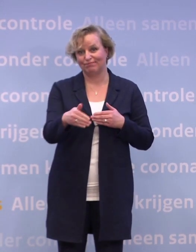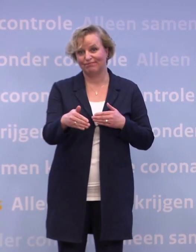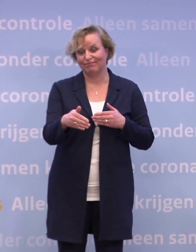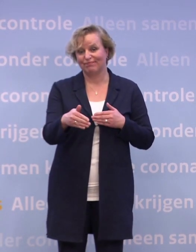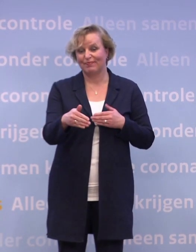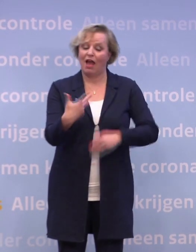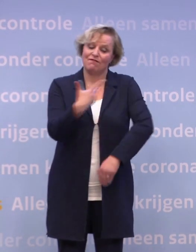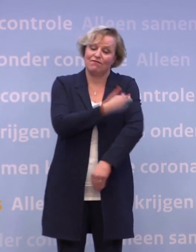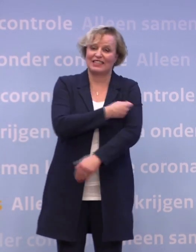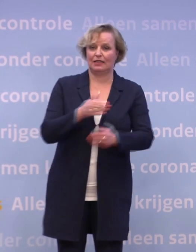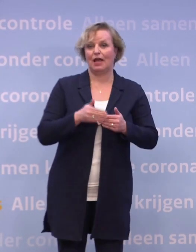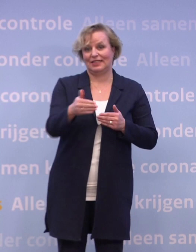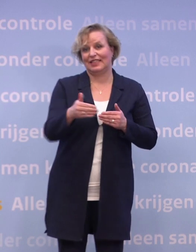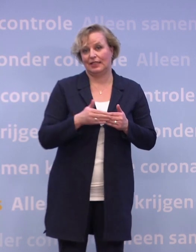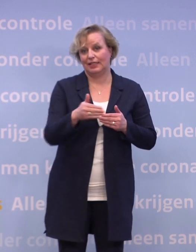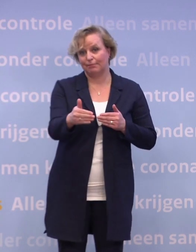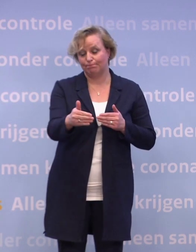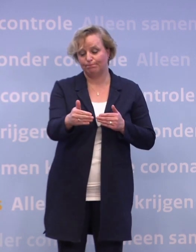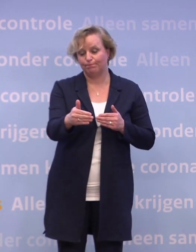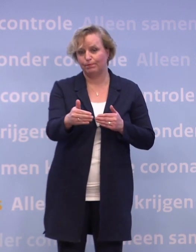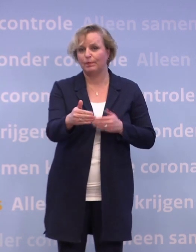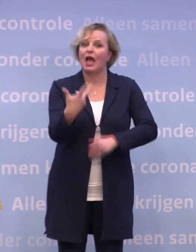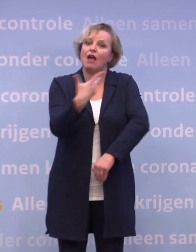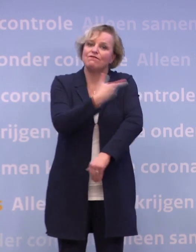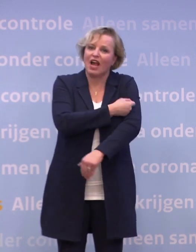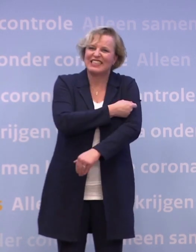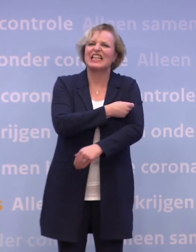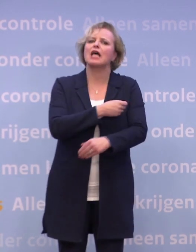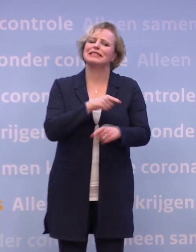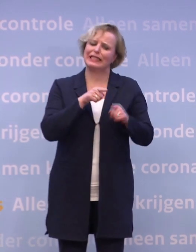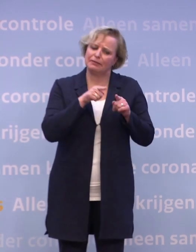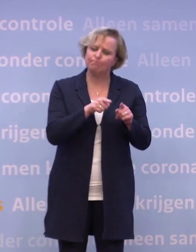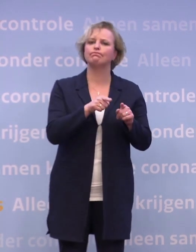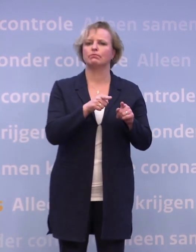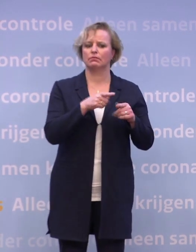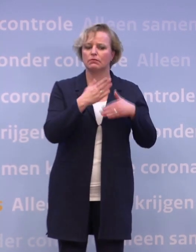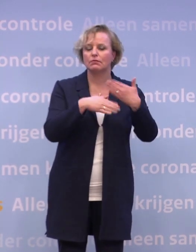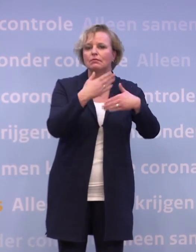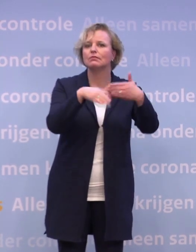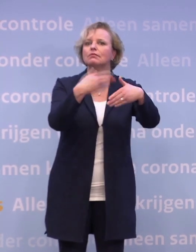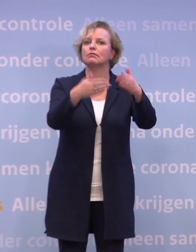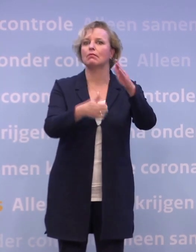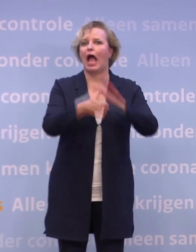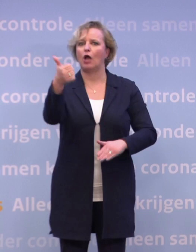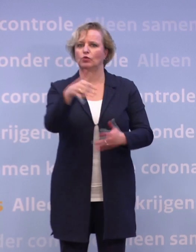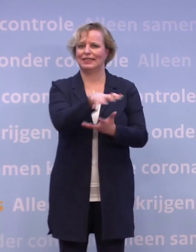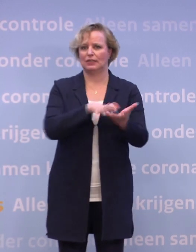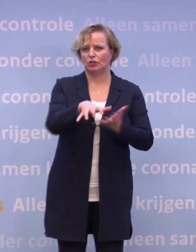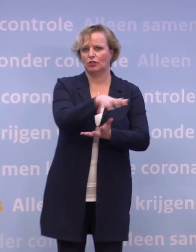...de vaccinatiefase. Vaccinatie is dé weg die ons uiteindelijk uit deze crisis moet leiden.